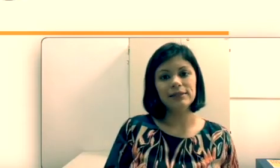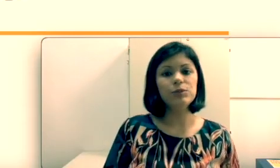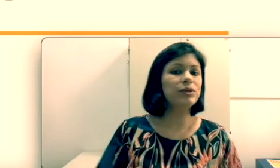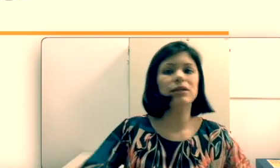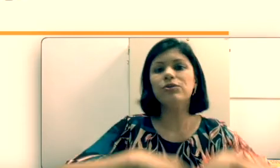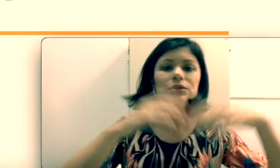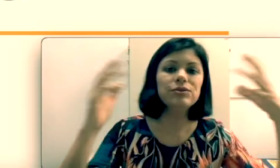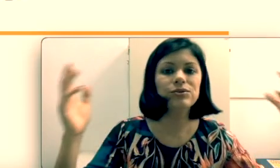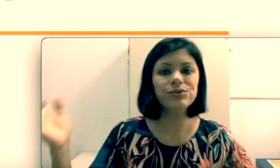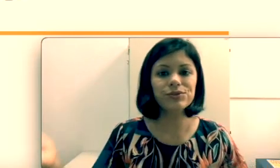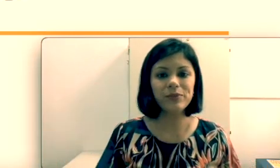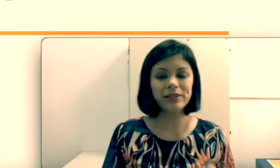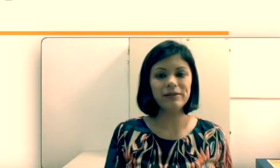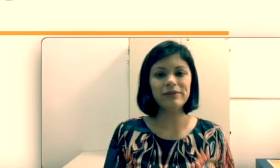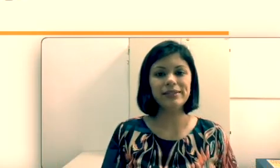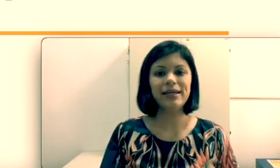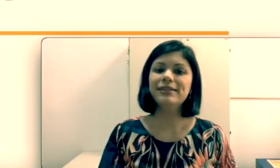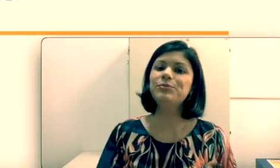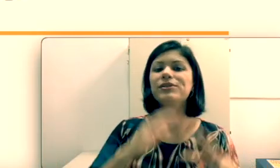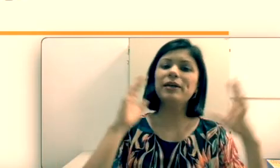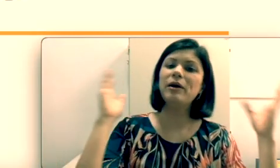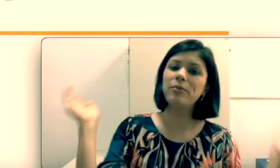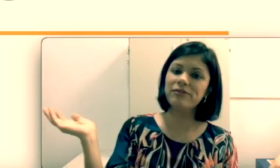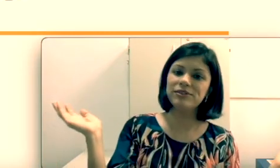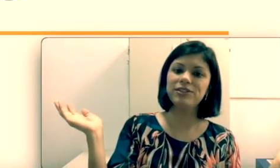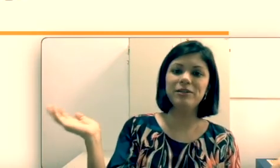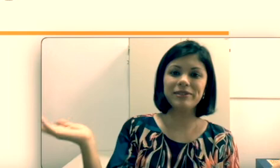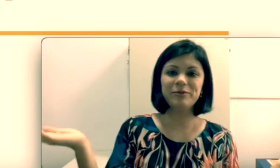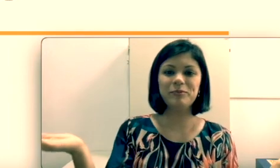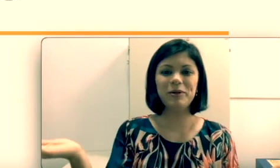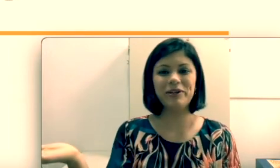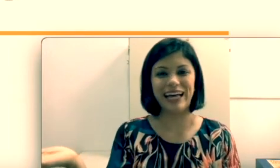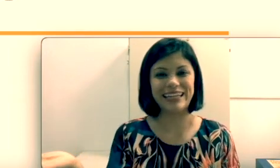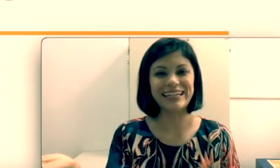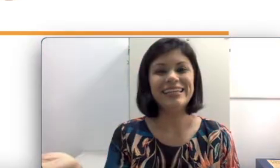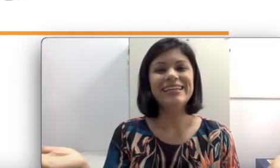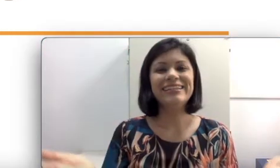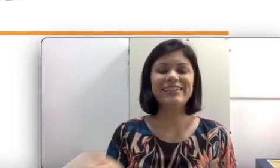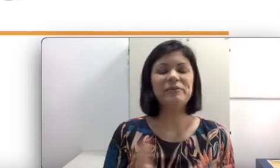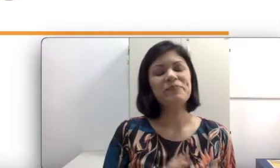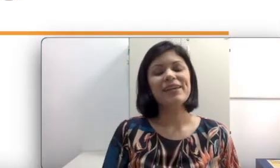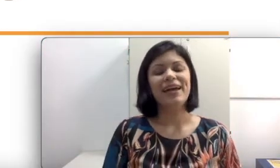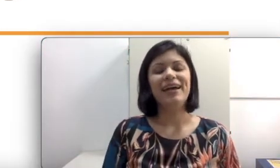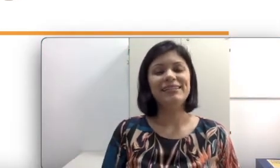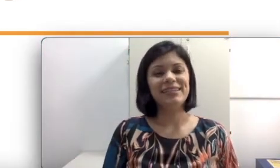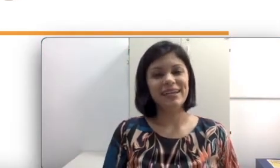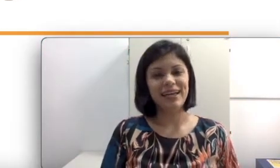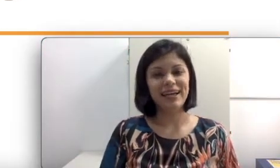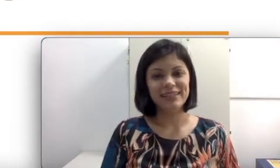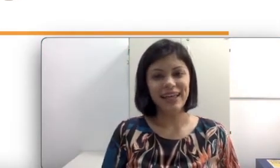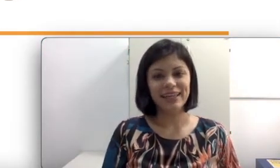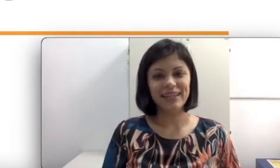ele não aprendeu a língua de sinais e por que todos os surdos não aprenderam língua de sinais e depois a professora de Libras não explicou nada?” Essa é a ideia desta